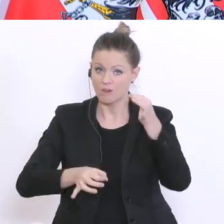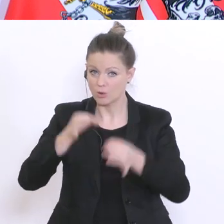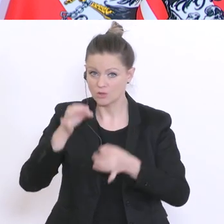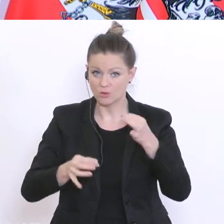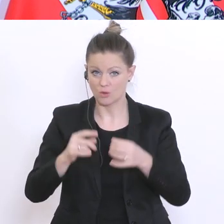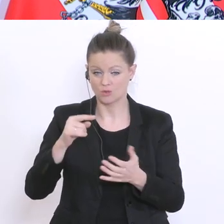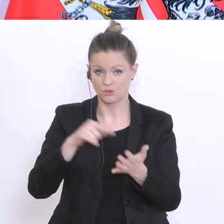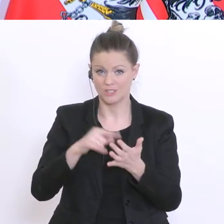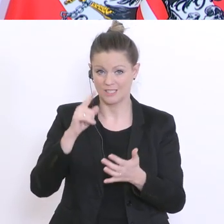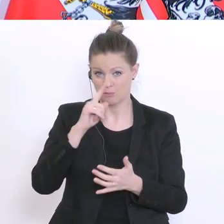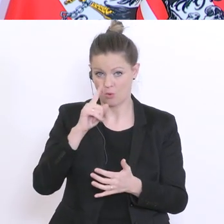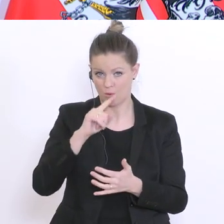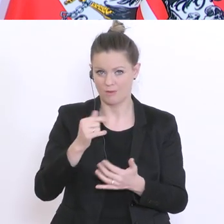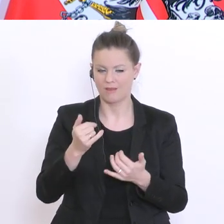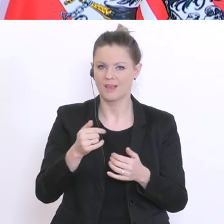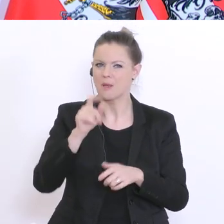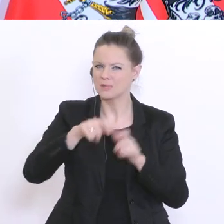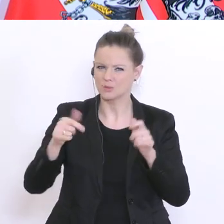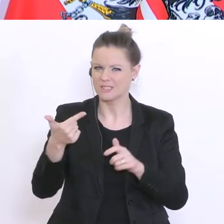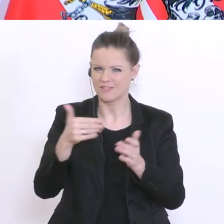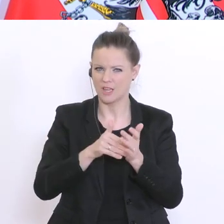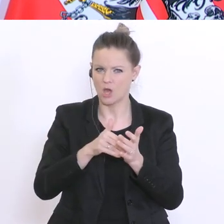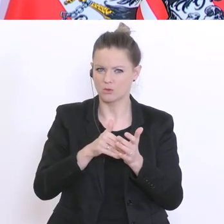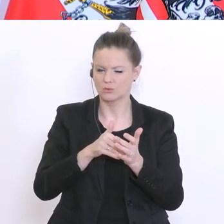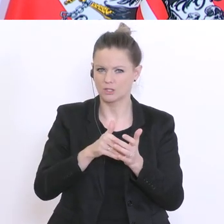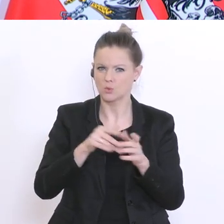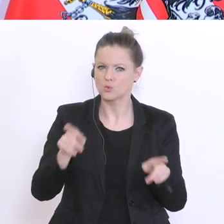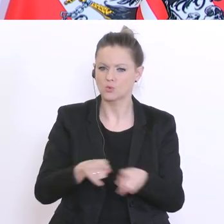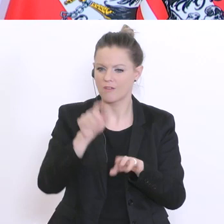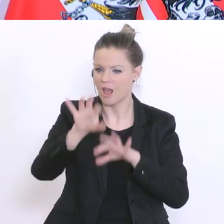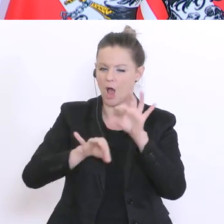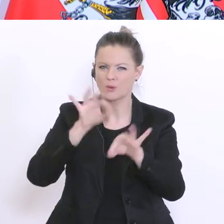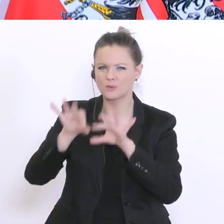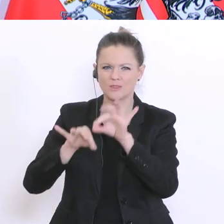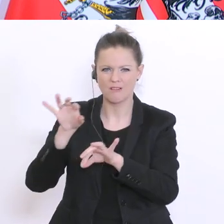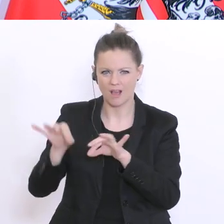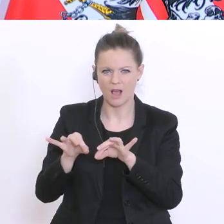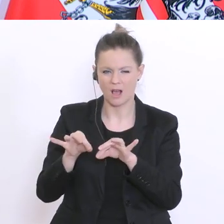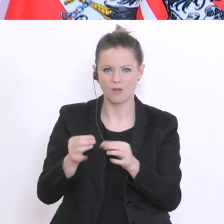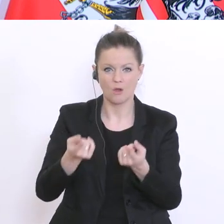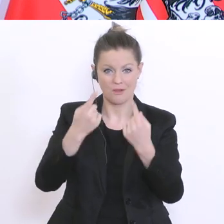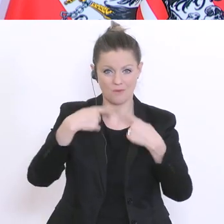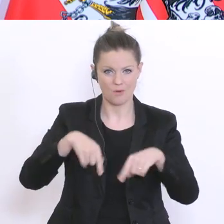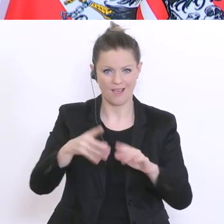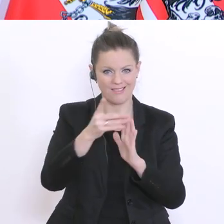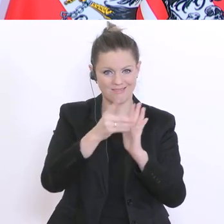2000 zufällig ausgewählte Personen angeschrieben. Zufällig ausgewählt aus dem Datenfundus von SORA,